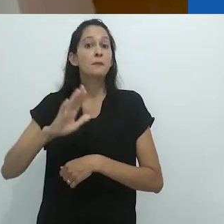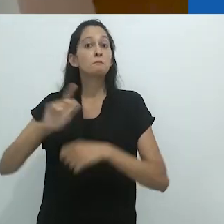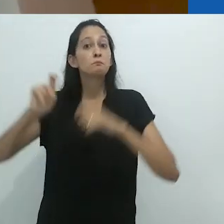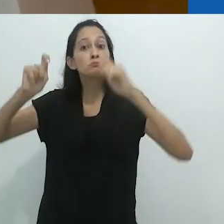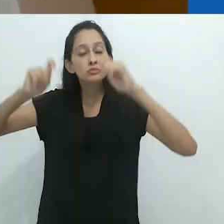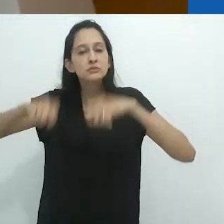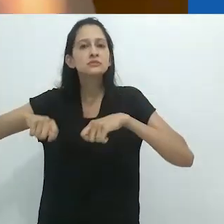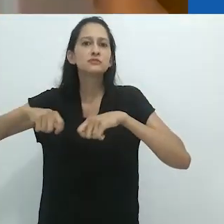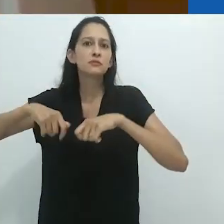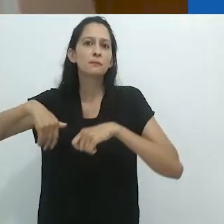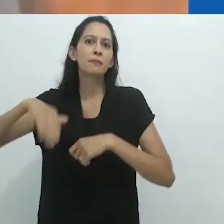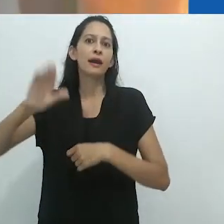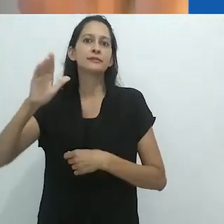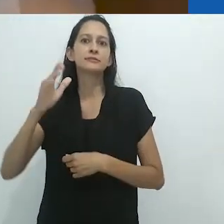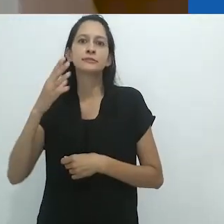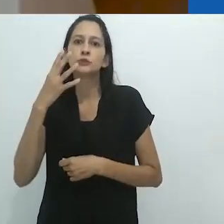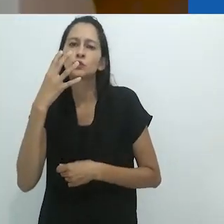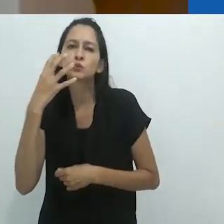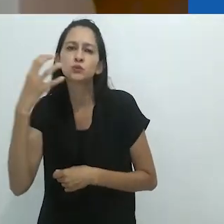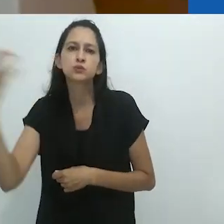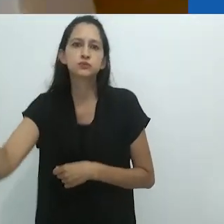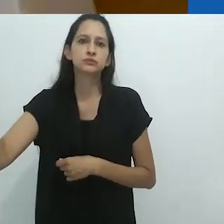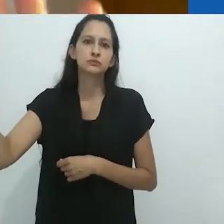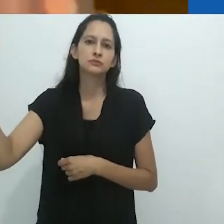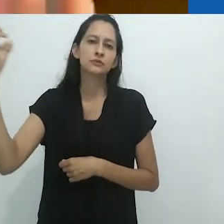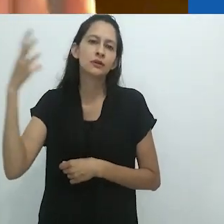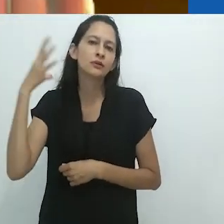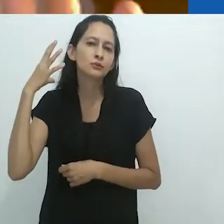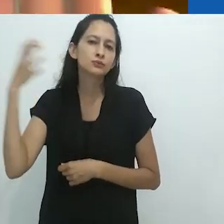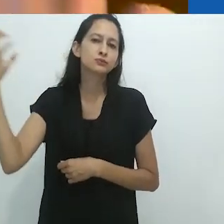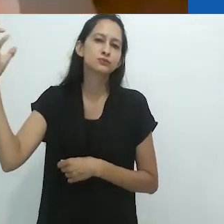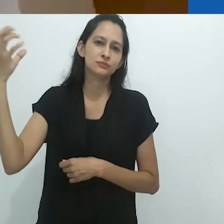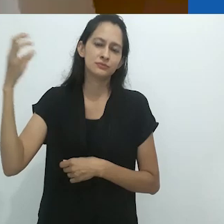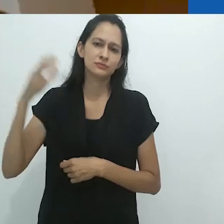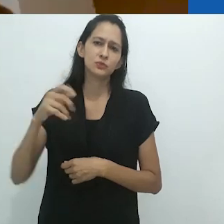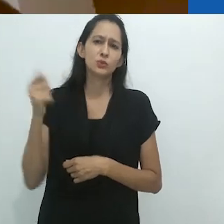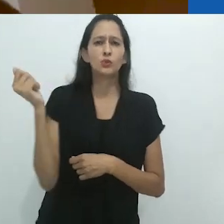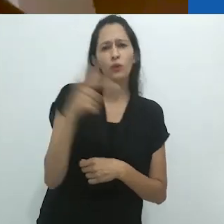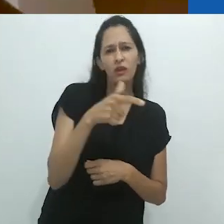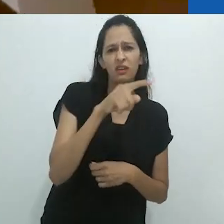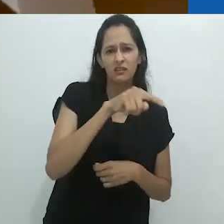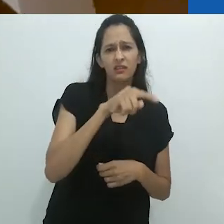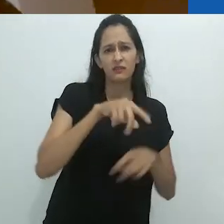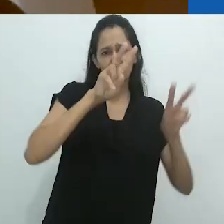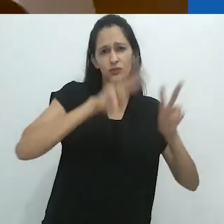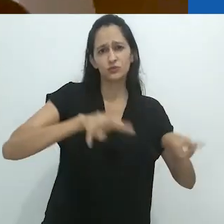tem maior probabilidade de ser encantador do que uma imagem, uma imagem visual.